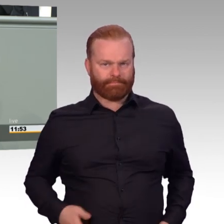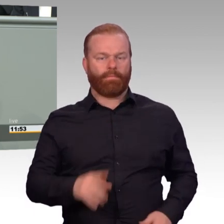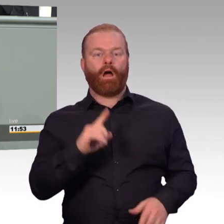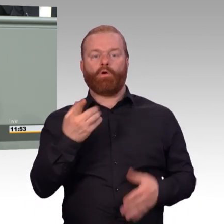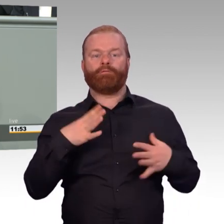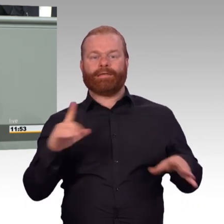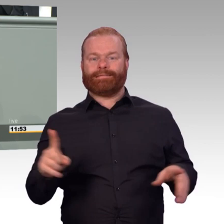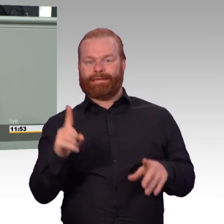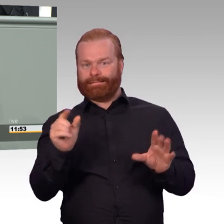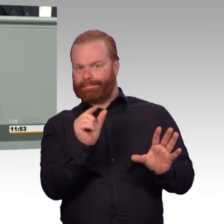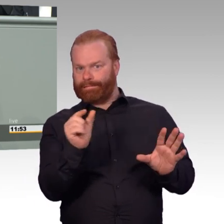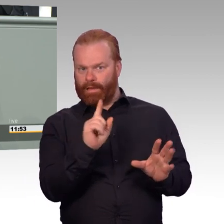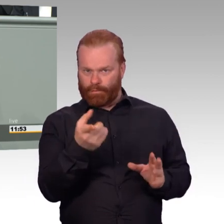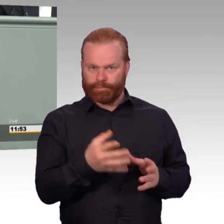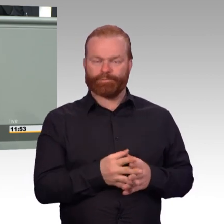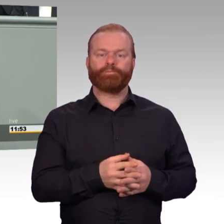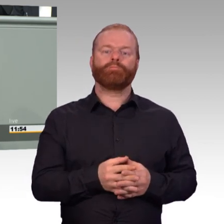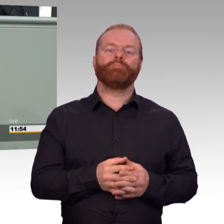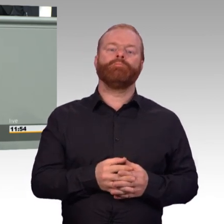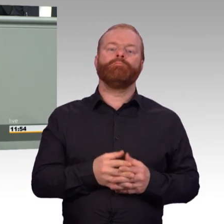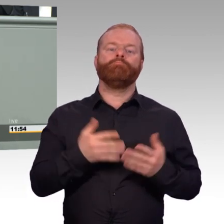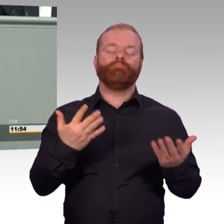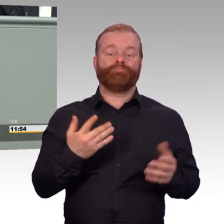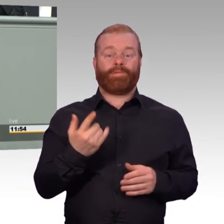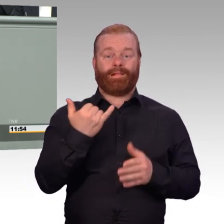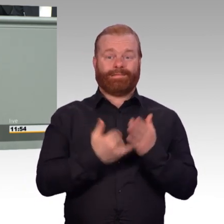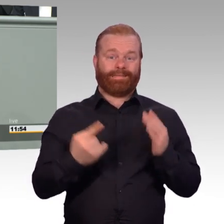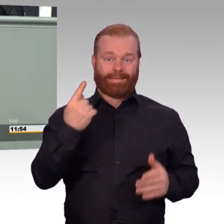Reservedienstleistungen erbracht. Und diese Verbesserungen im Gesetz